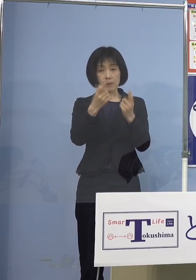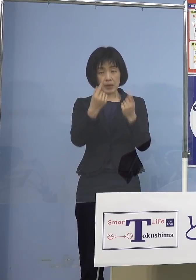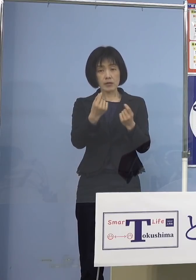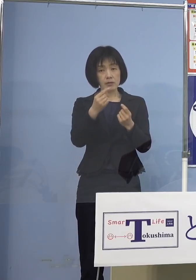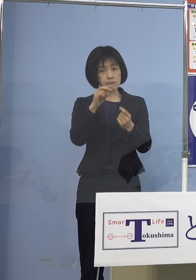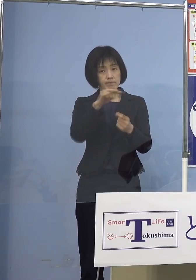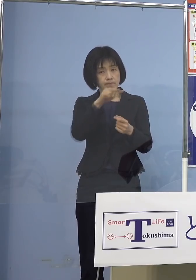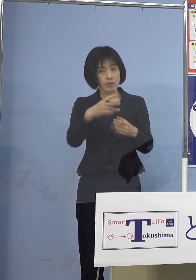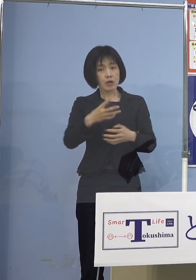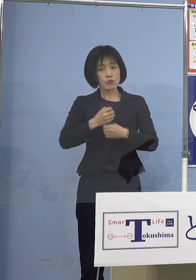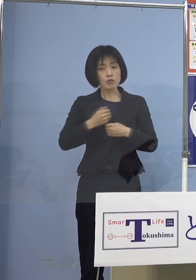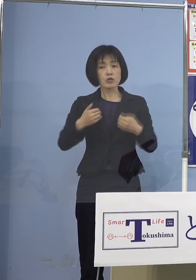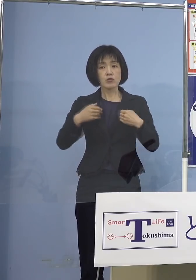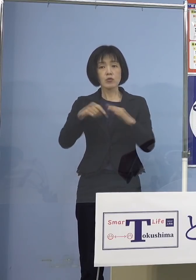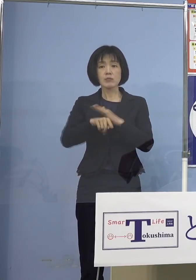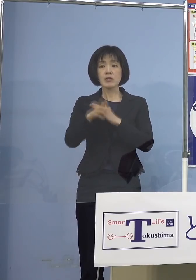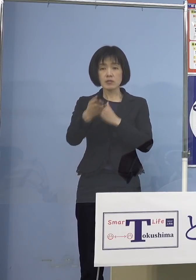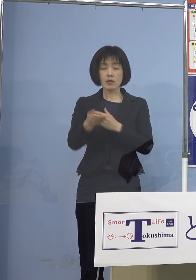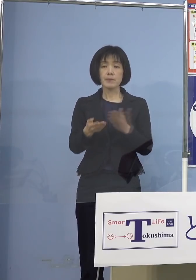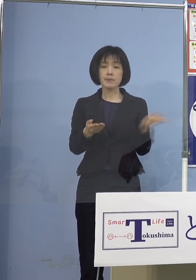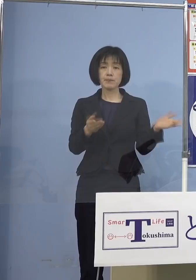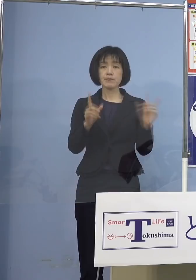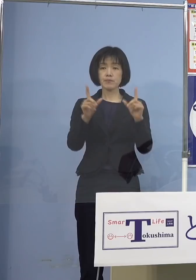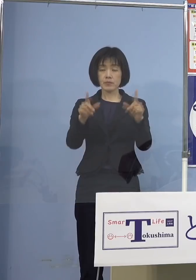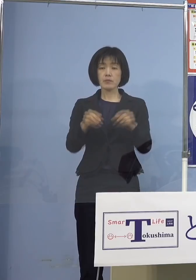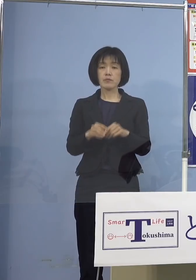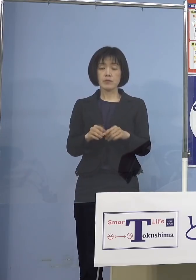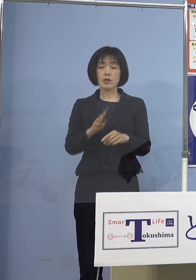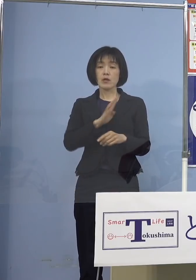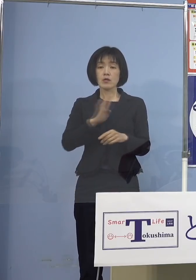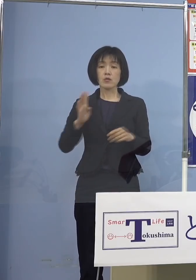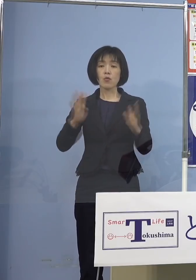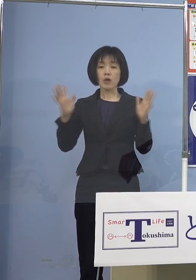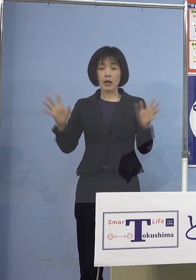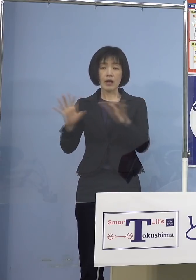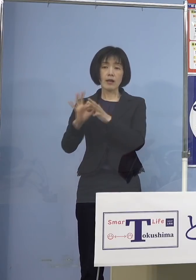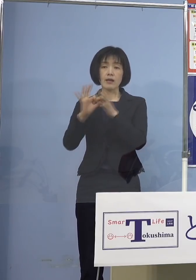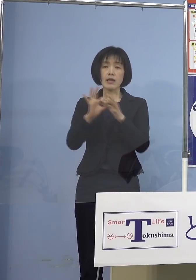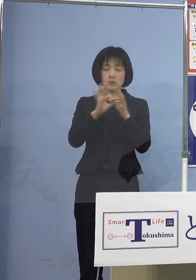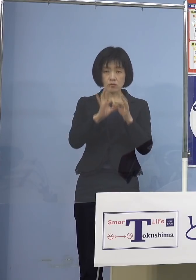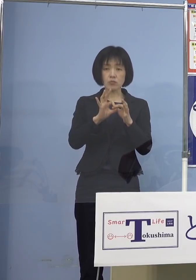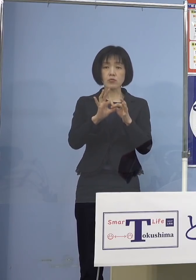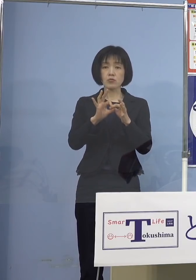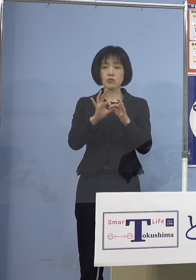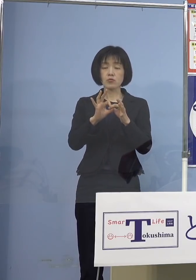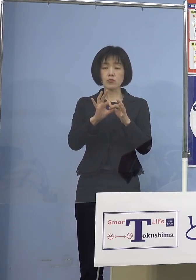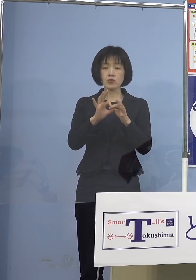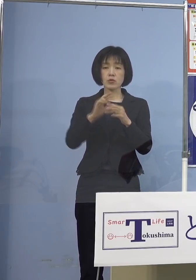「この（とくしま）アラート」 を どうしていくのか 今、4日連続でしかも重症者 ゼロということでありますから